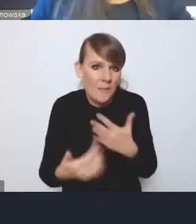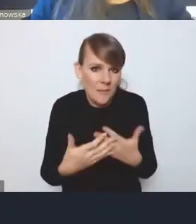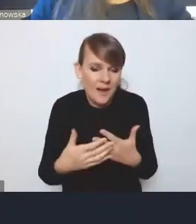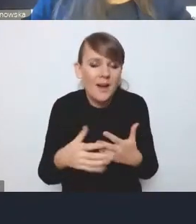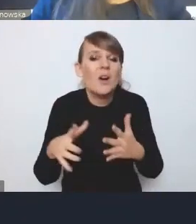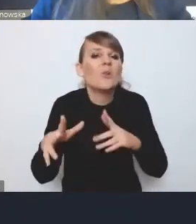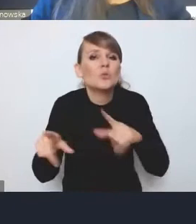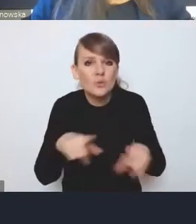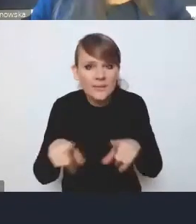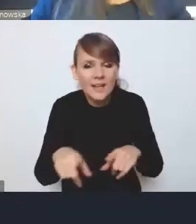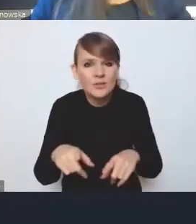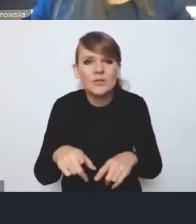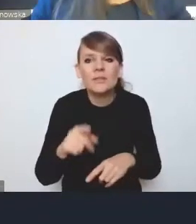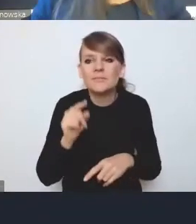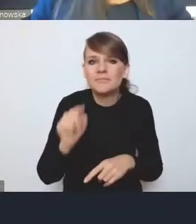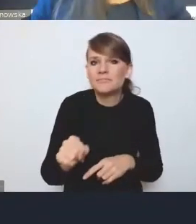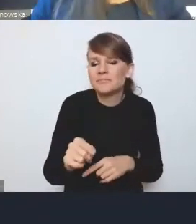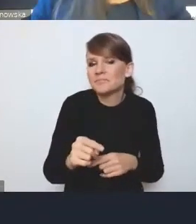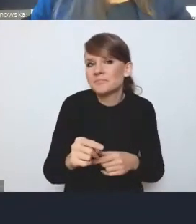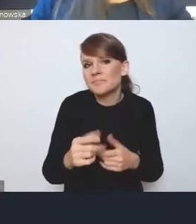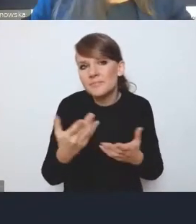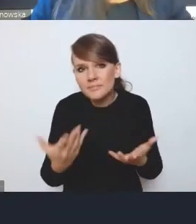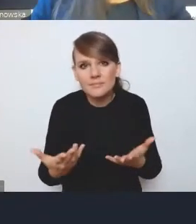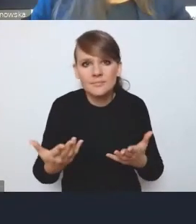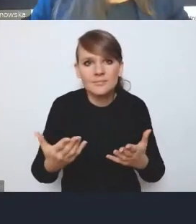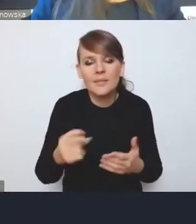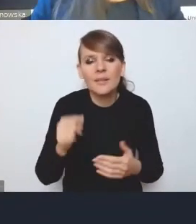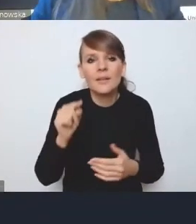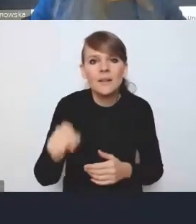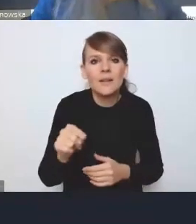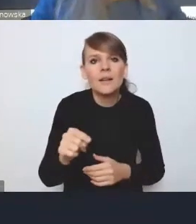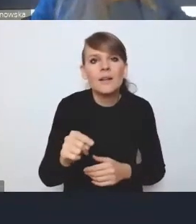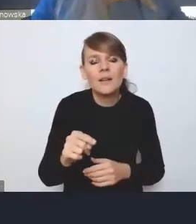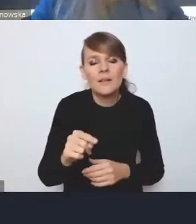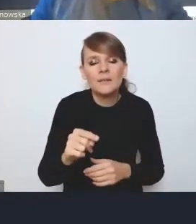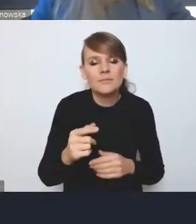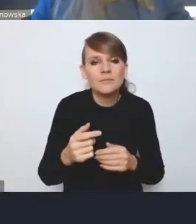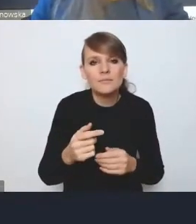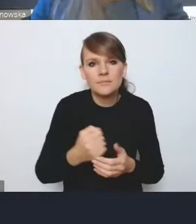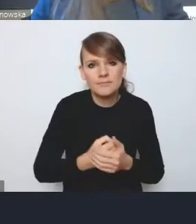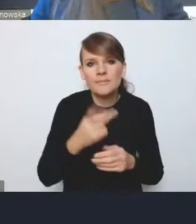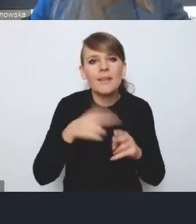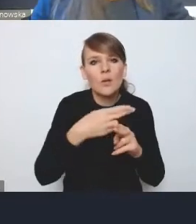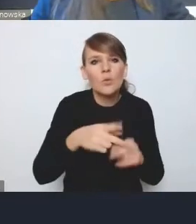że ona jest też jakby w pewnym sensie wynikiem tego podejścia niektórych resortów, że one nie chciałyby,